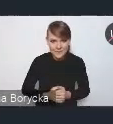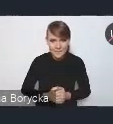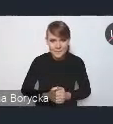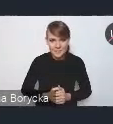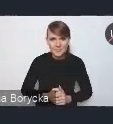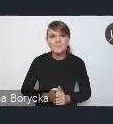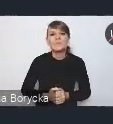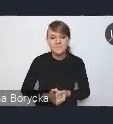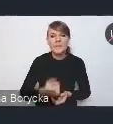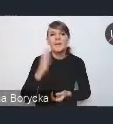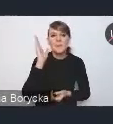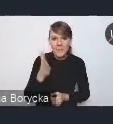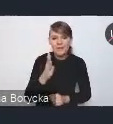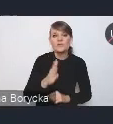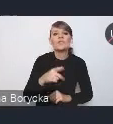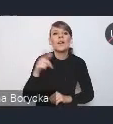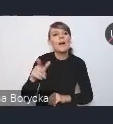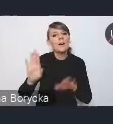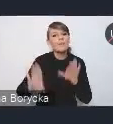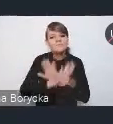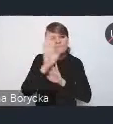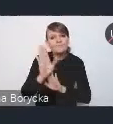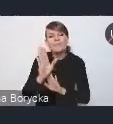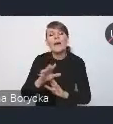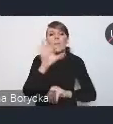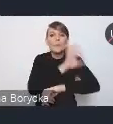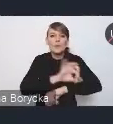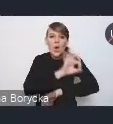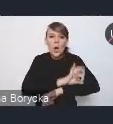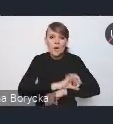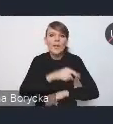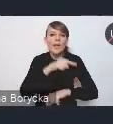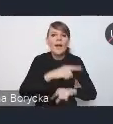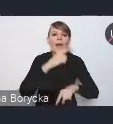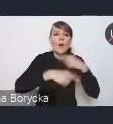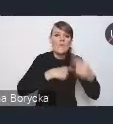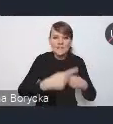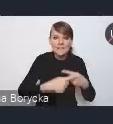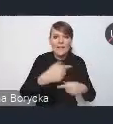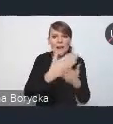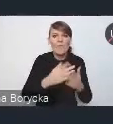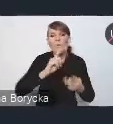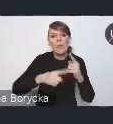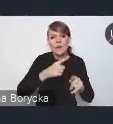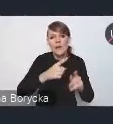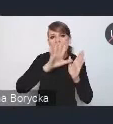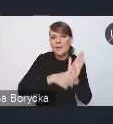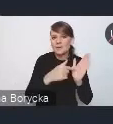będzie prezentacja założeń projektu nowelizacji Krajowej Polityki Miejskiej, pani Wiktoria Saganowska nam to zaprezentuje.